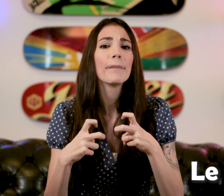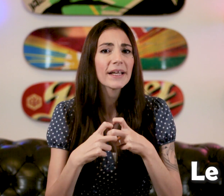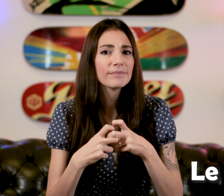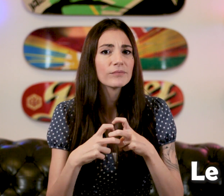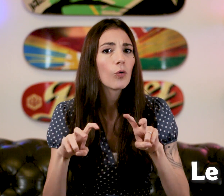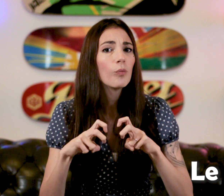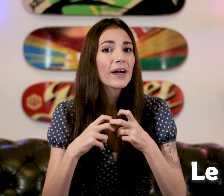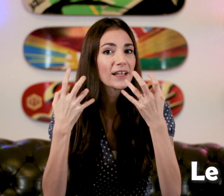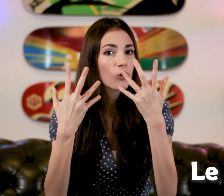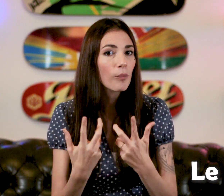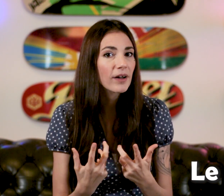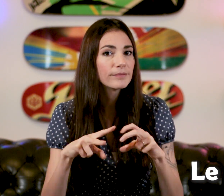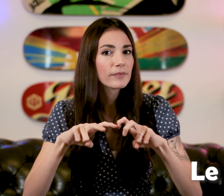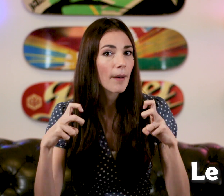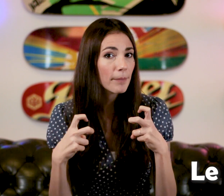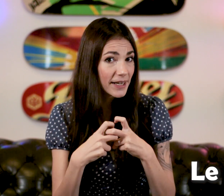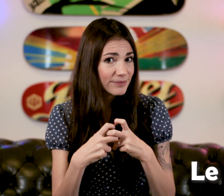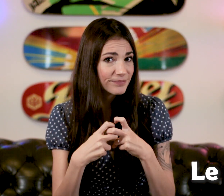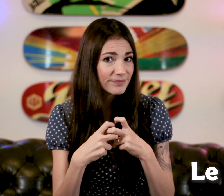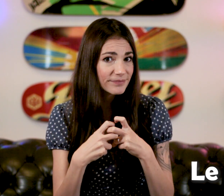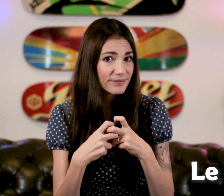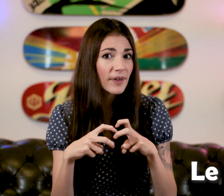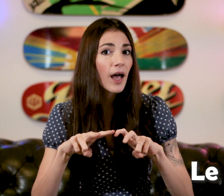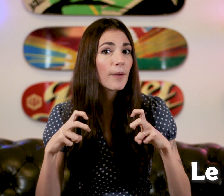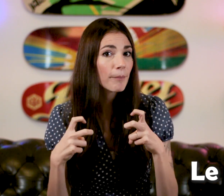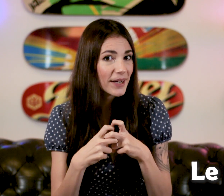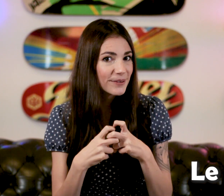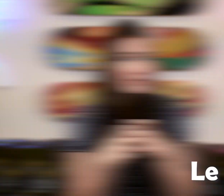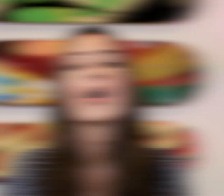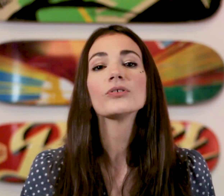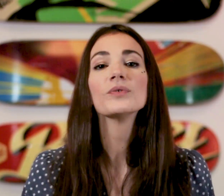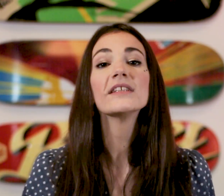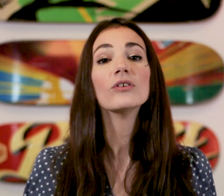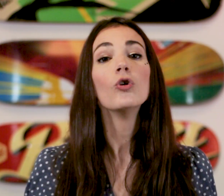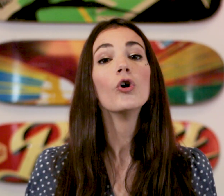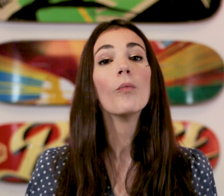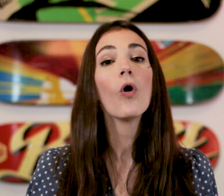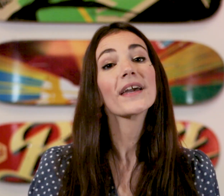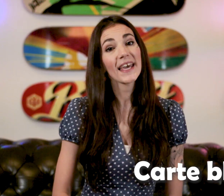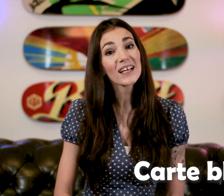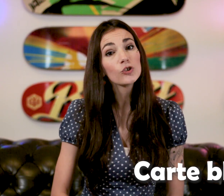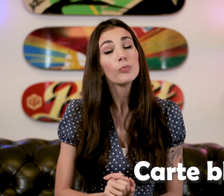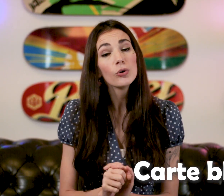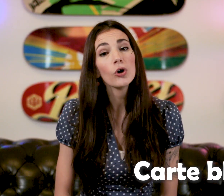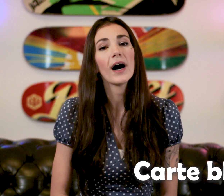"Prix" Ou "Prix combien?" "Prix" Ensuite le mot "Carte bleue"